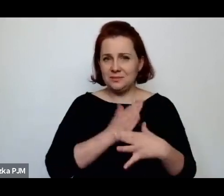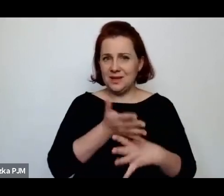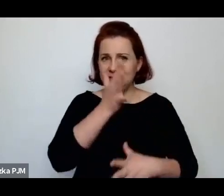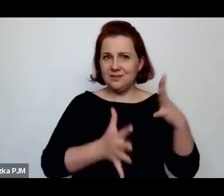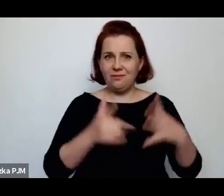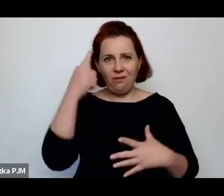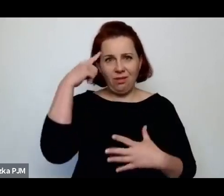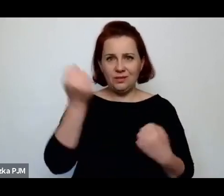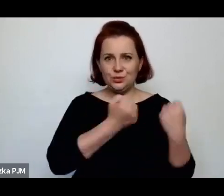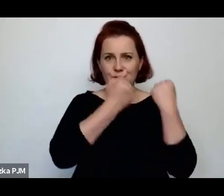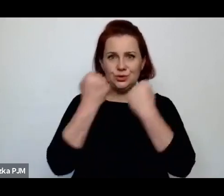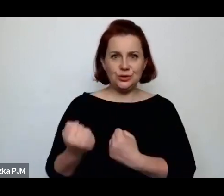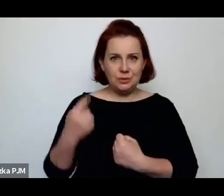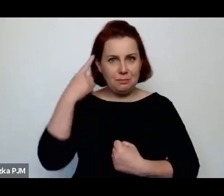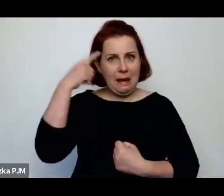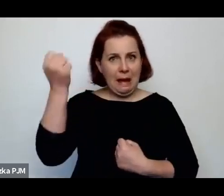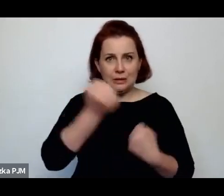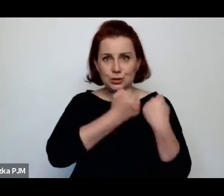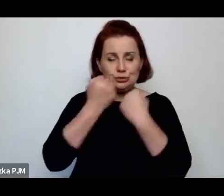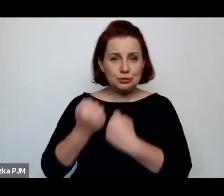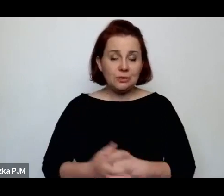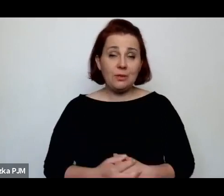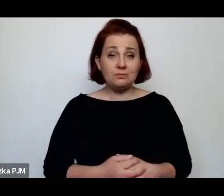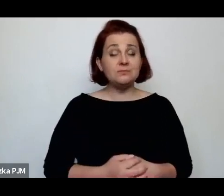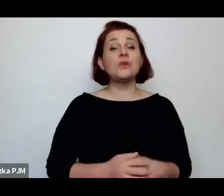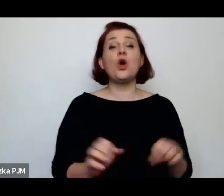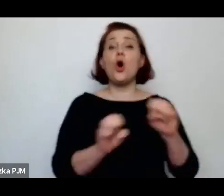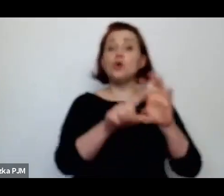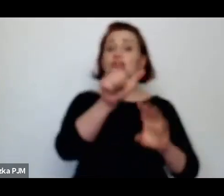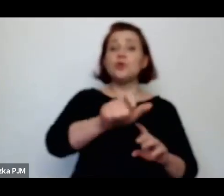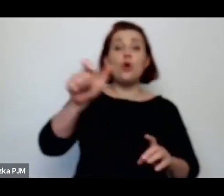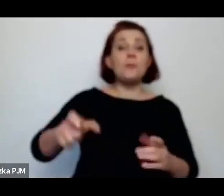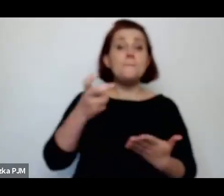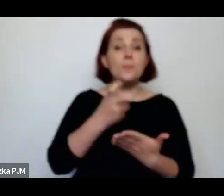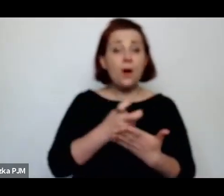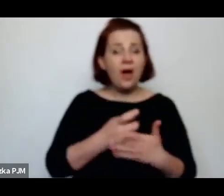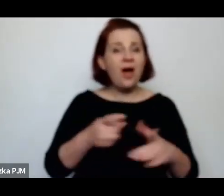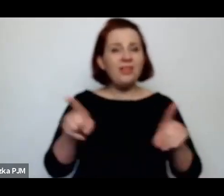Oczywiście, one też często były analfabetkami